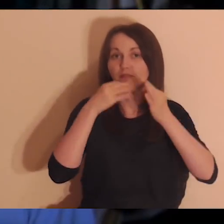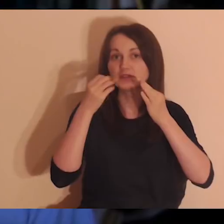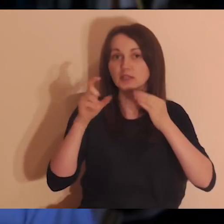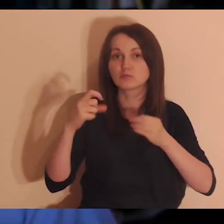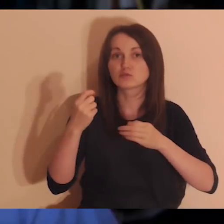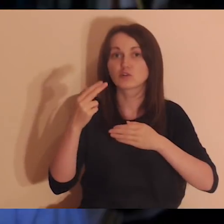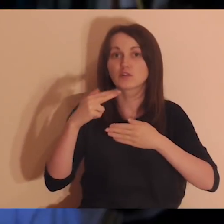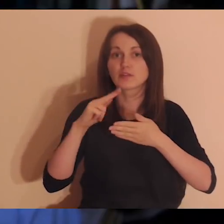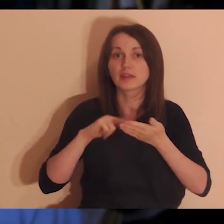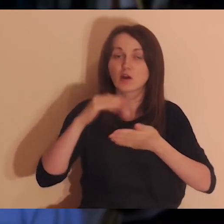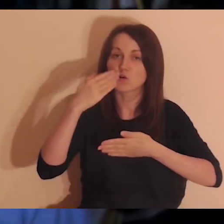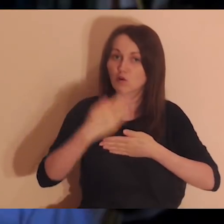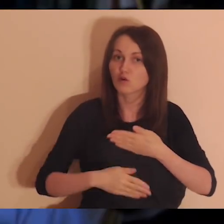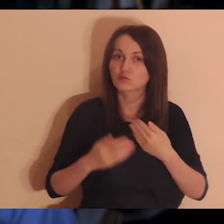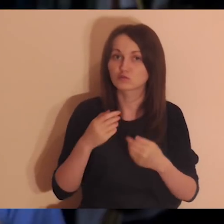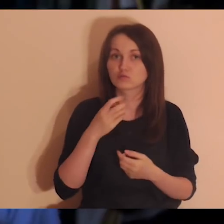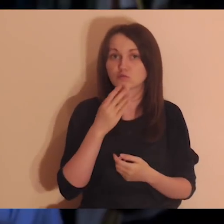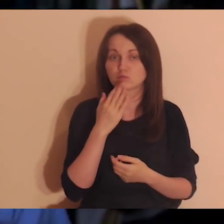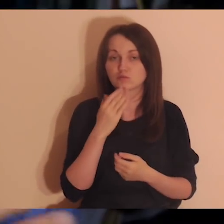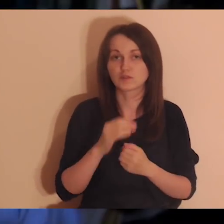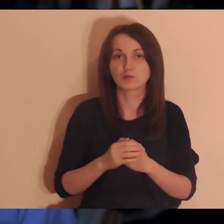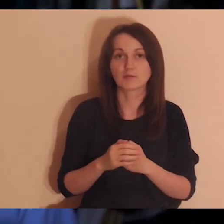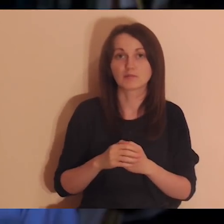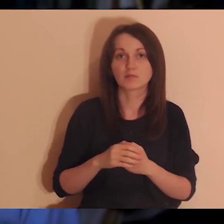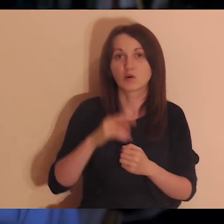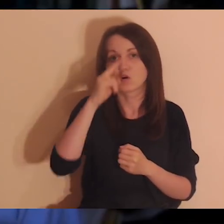czyli że jest taka wzajemność: „Ojciec weźmie, z mojego da wam”.